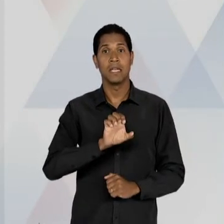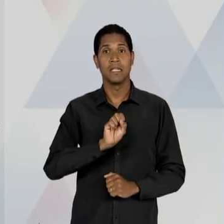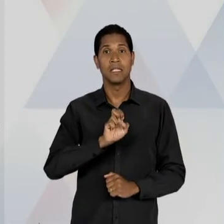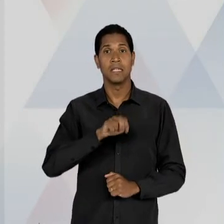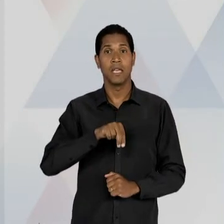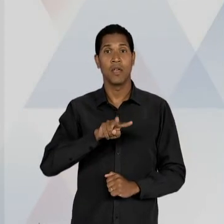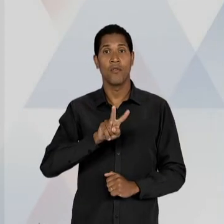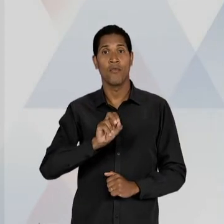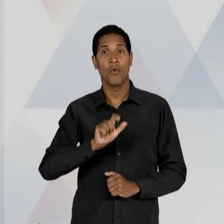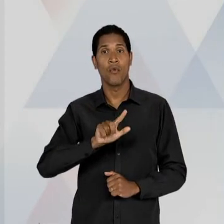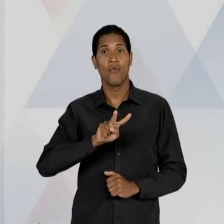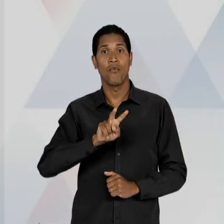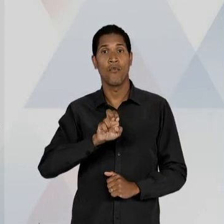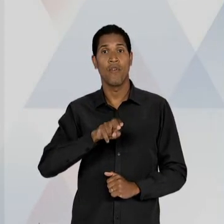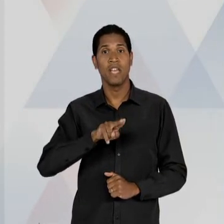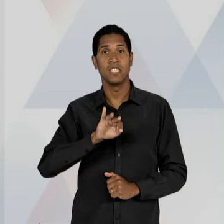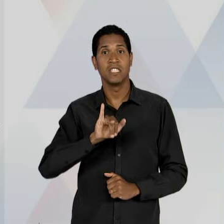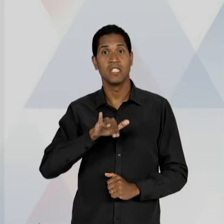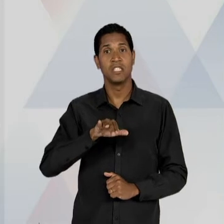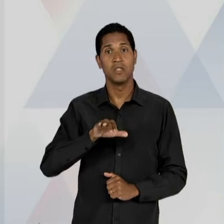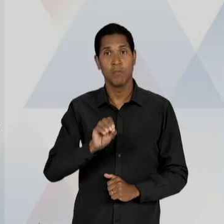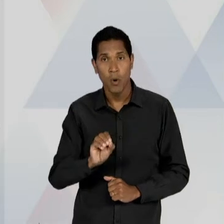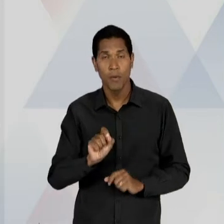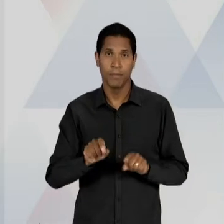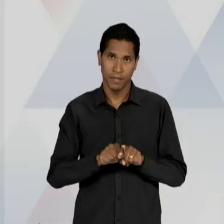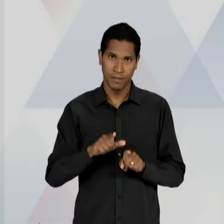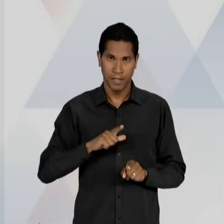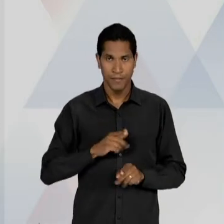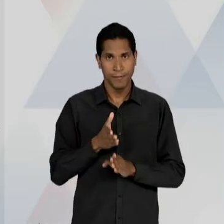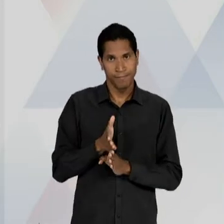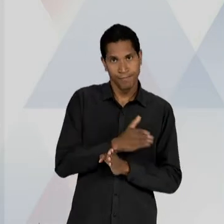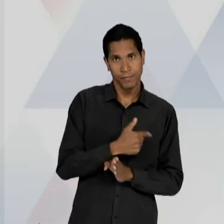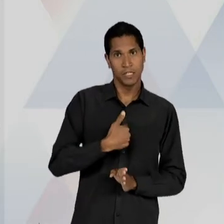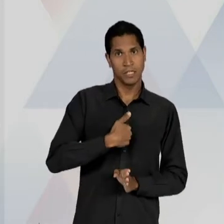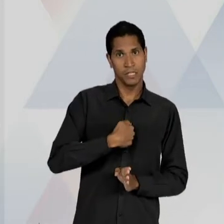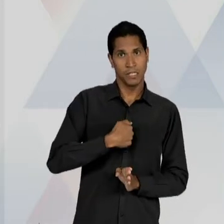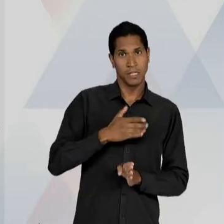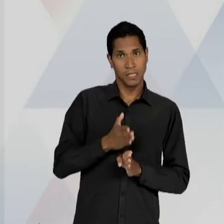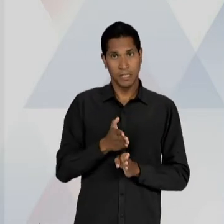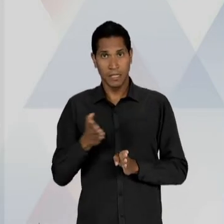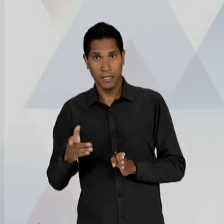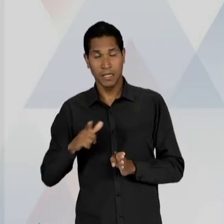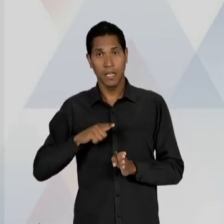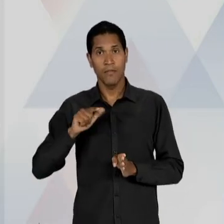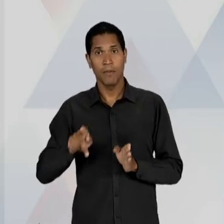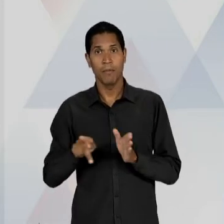GETÚLIO VARGAS, MAS DEPOIS DE MODO AINDA MAIS INTENSO E MAIS FORTE COM JUSCELINO KUBITSCHEK,